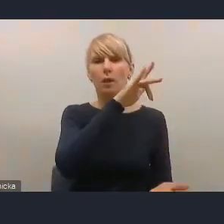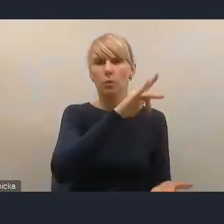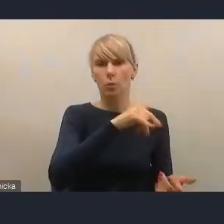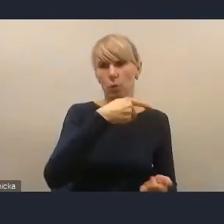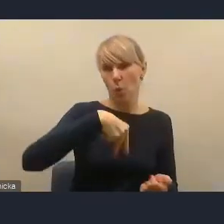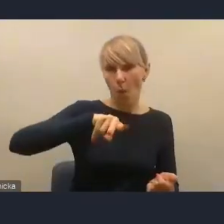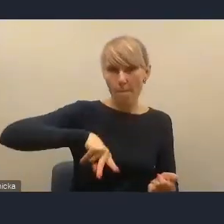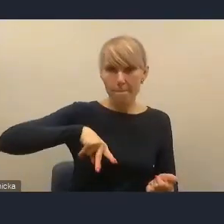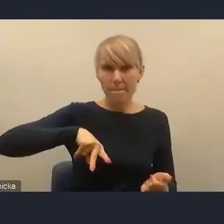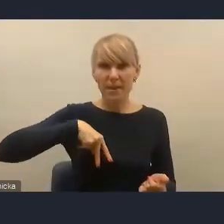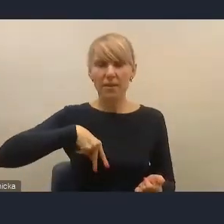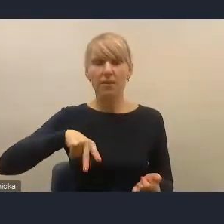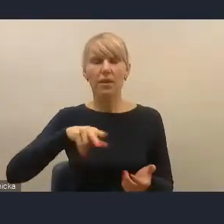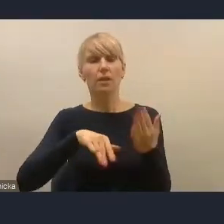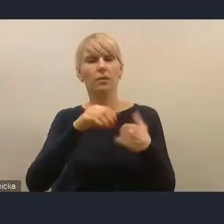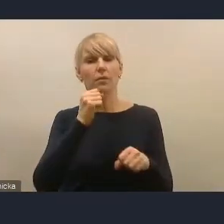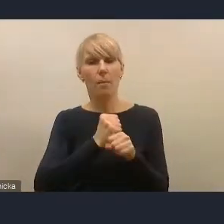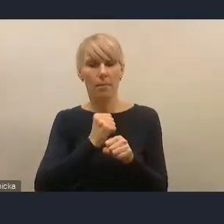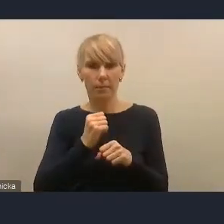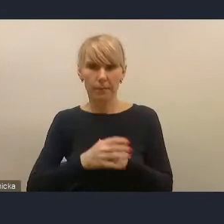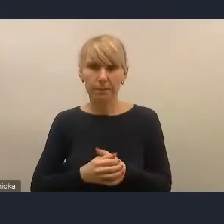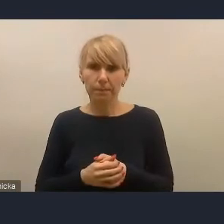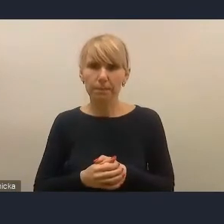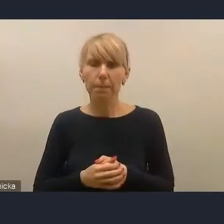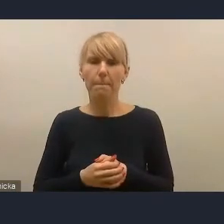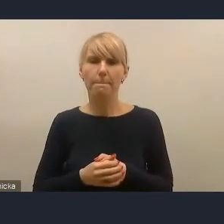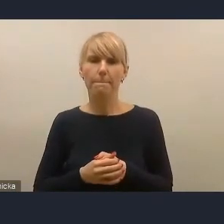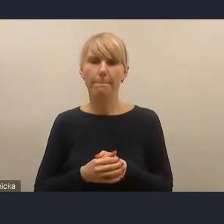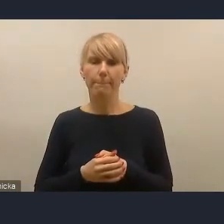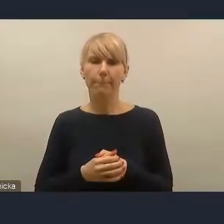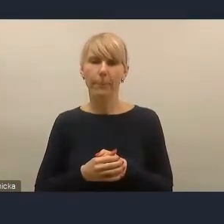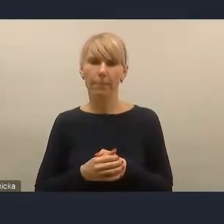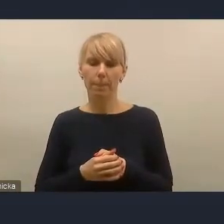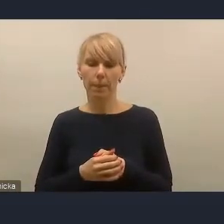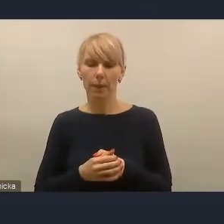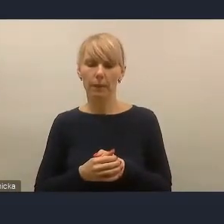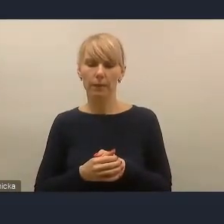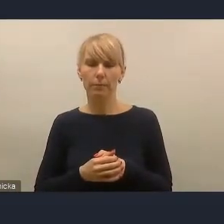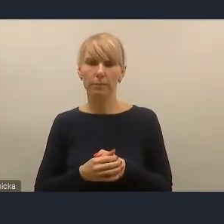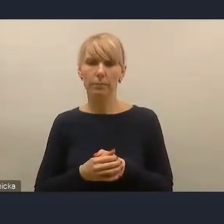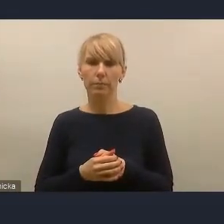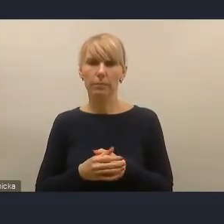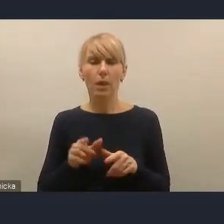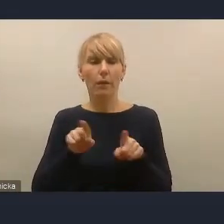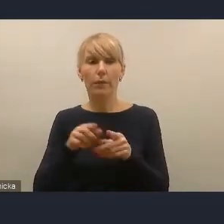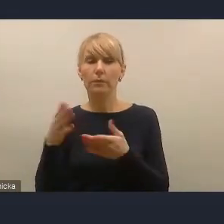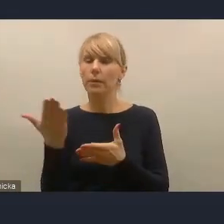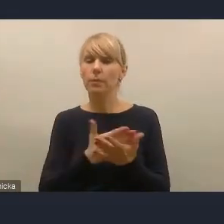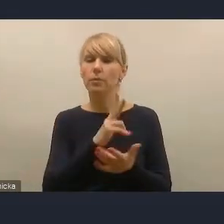do prac merytorycznych nad założeniami tej Krajowej Polityki Miejskiej. Zaproszeni byli także przedstawiciele miast.